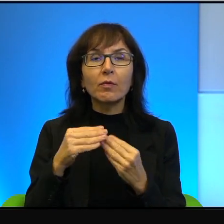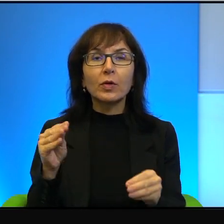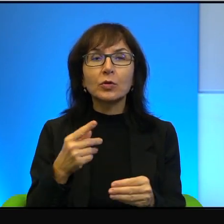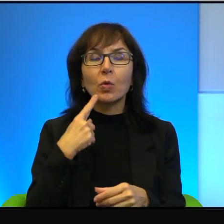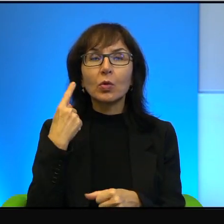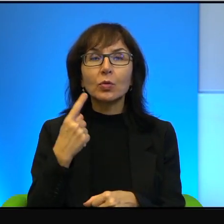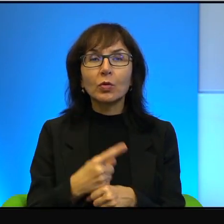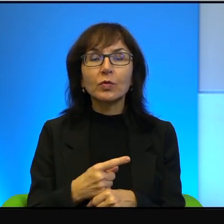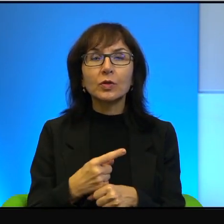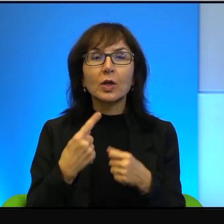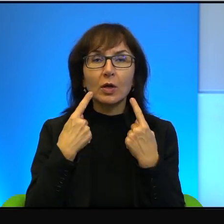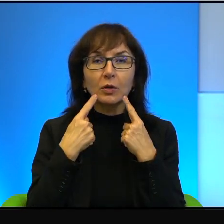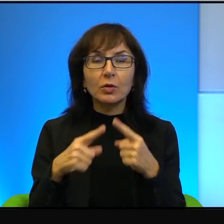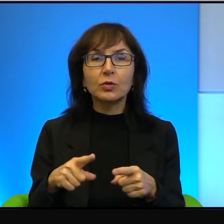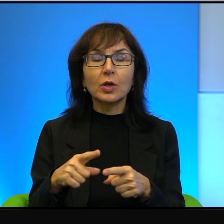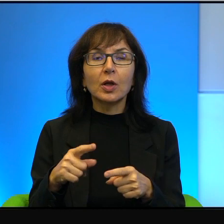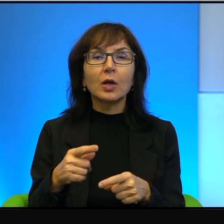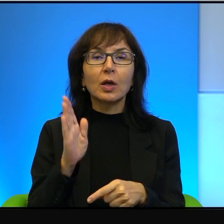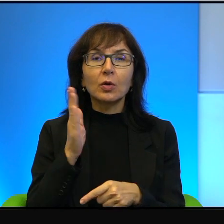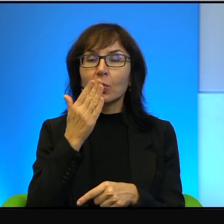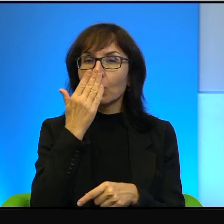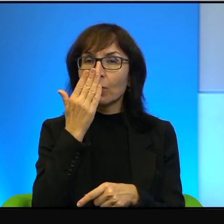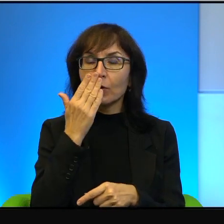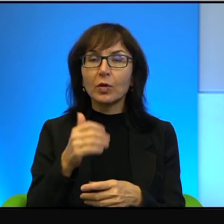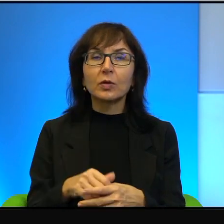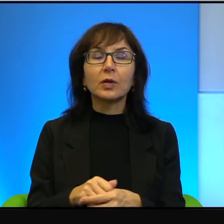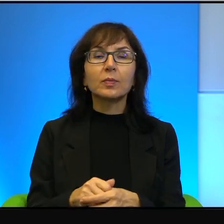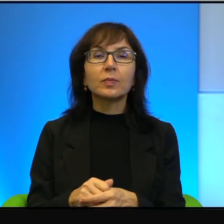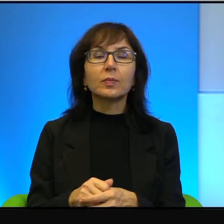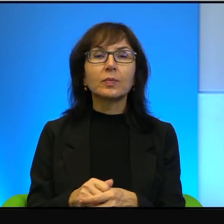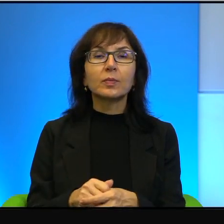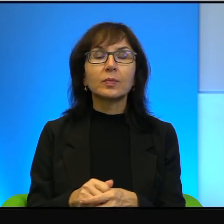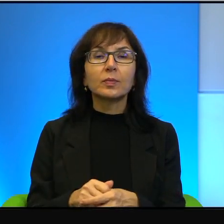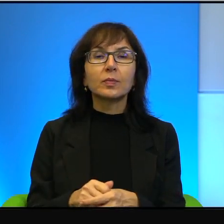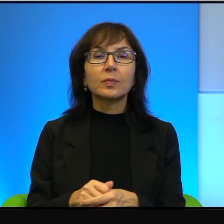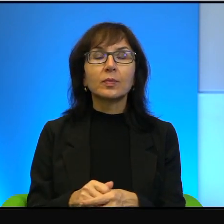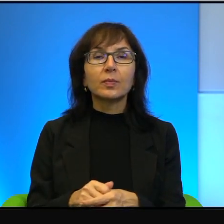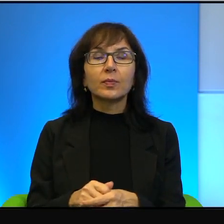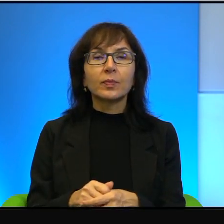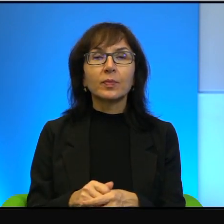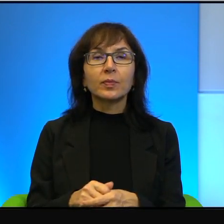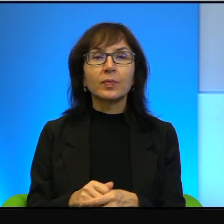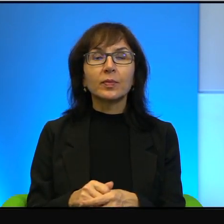tak to powinno wyglądać. No i boże, no niektórzy mówią,